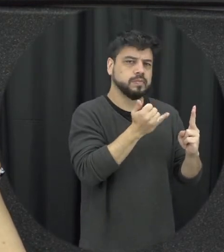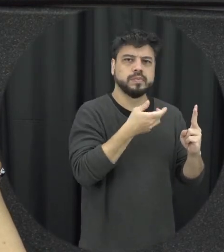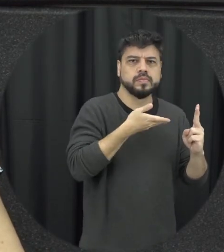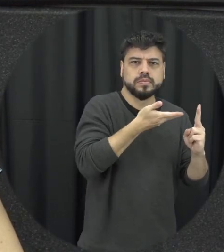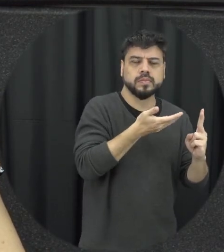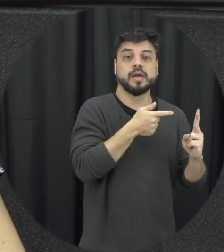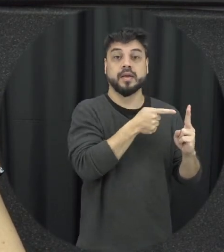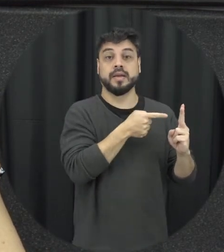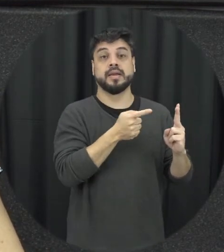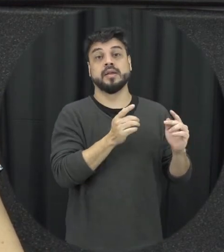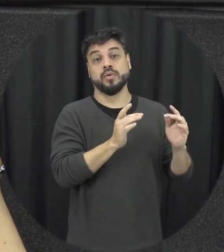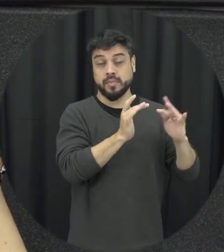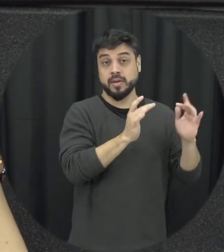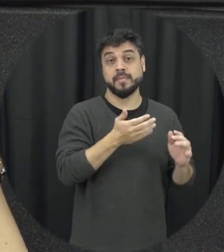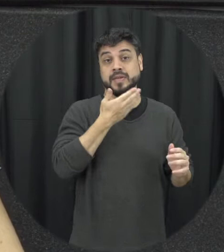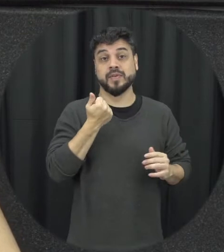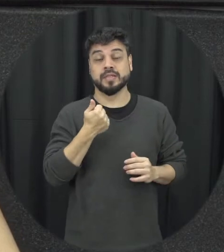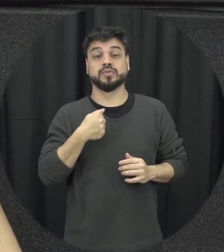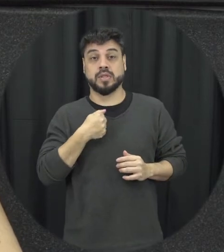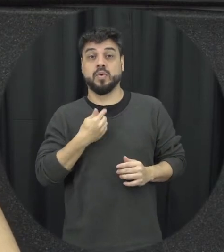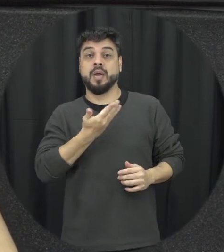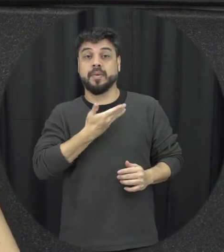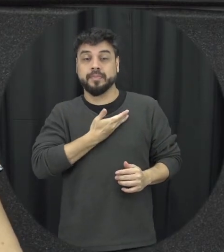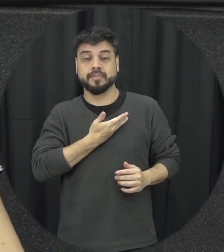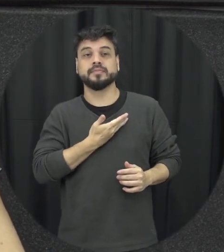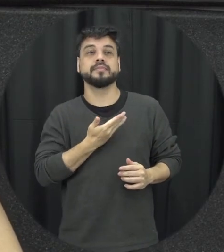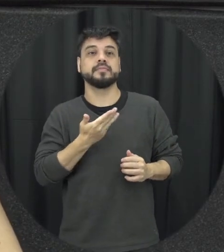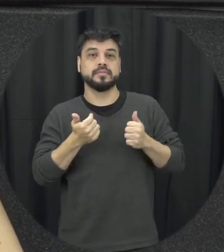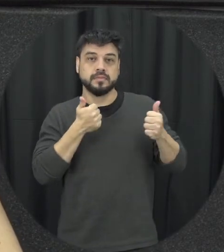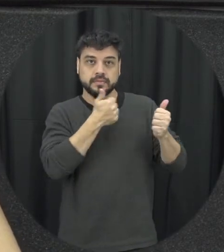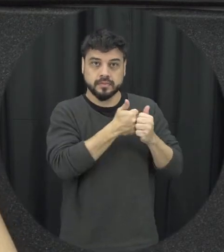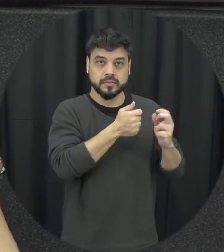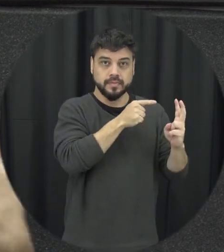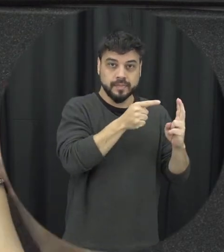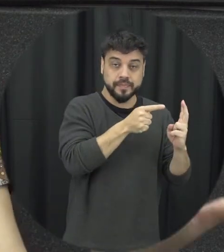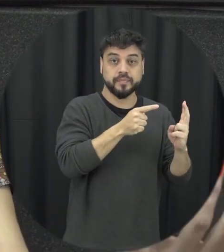uma situação de violência no namoro é mais fácil eu como amiga né mas próximo intervido que alguém